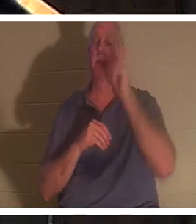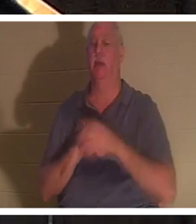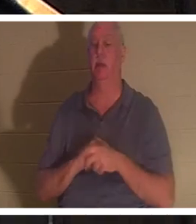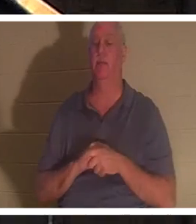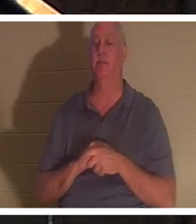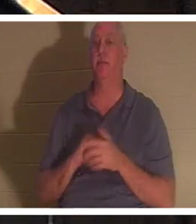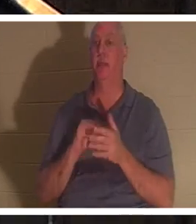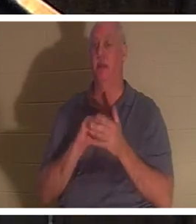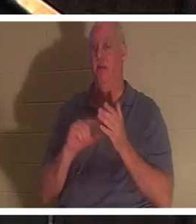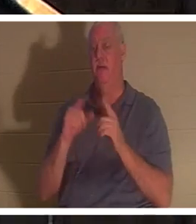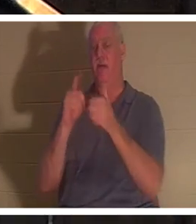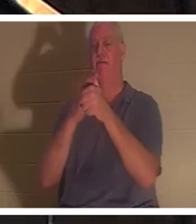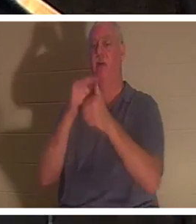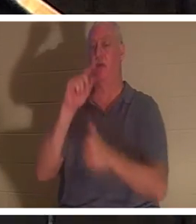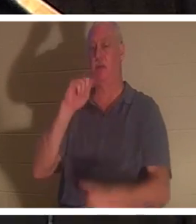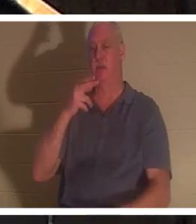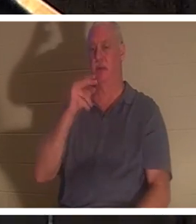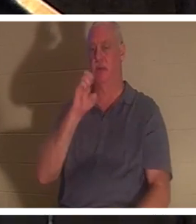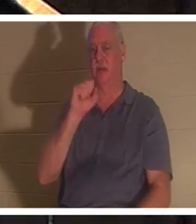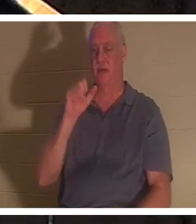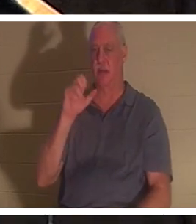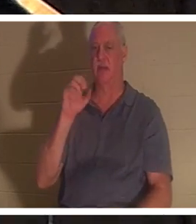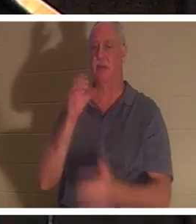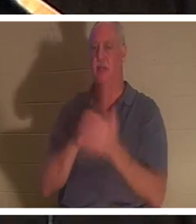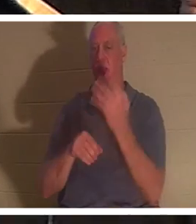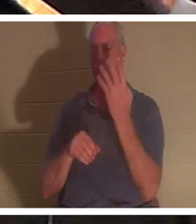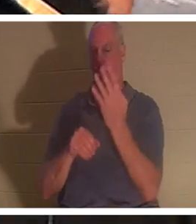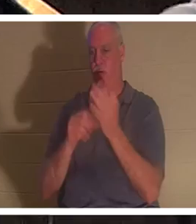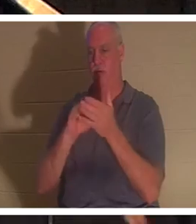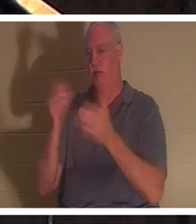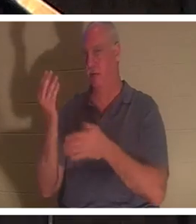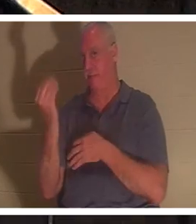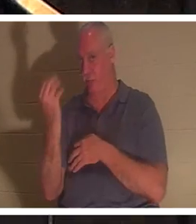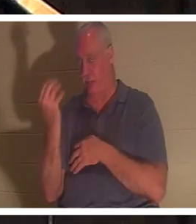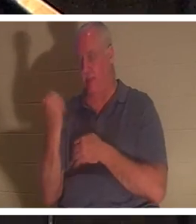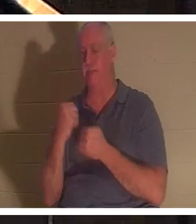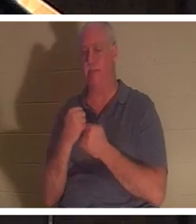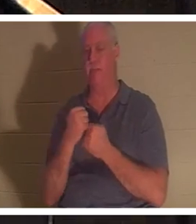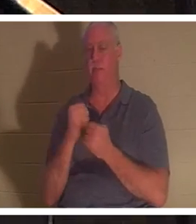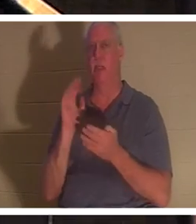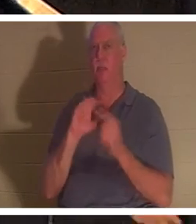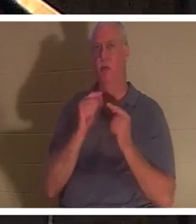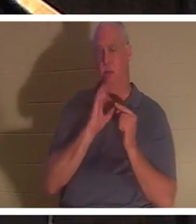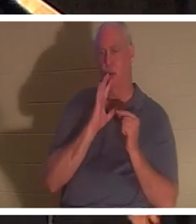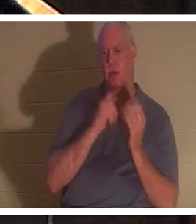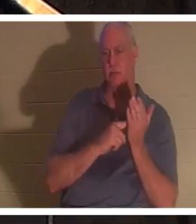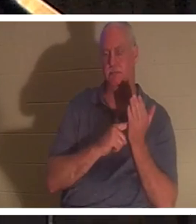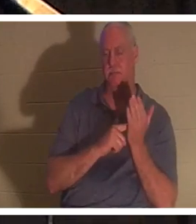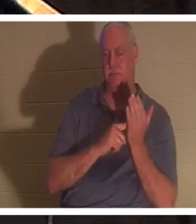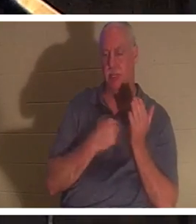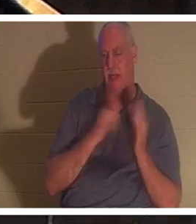थिस्सलुनिकियों 4:14. हम उन छोटे समूहों में इस बारे में बात कर रहे हैं जिनका मैं नेतृत्व करता हूं और पढ़ाता हूं। मेरे